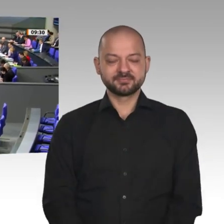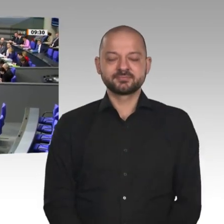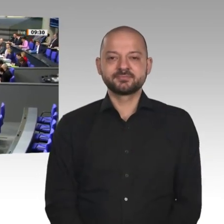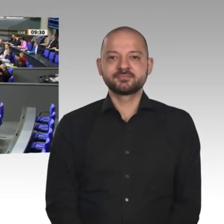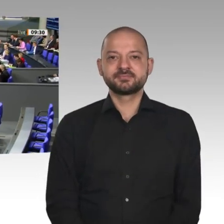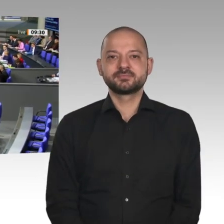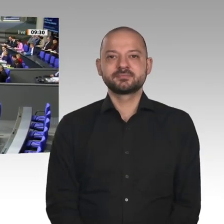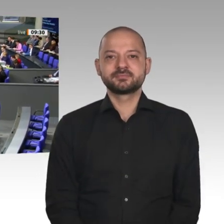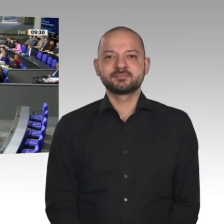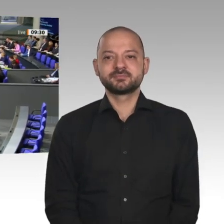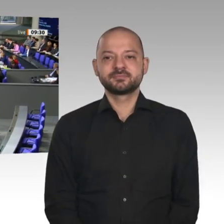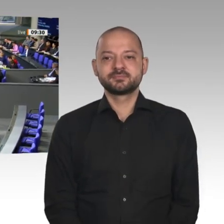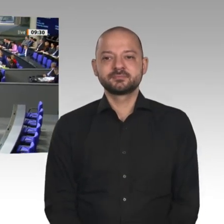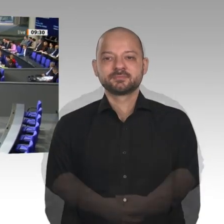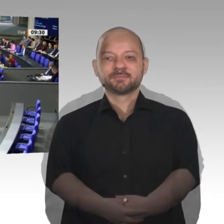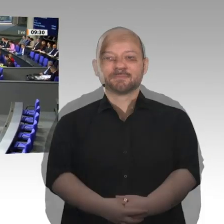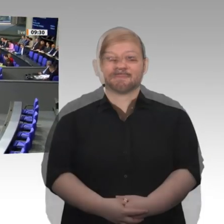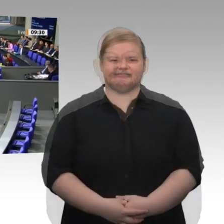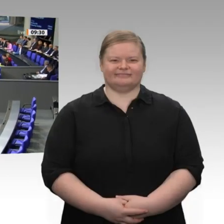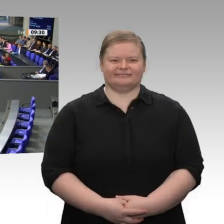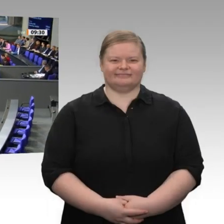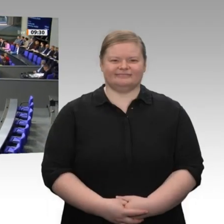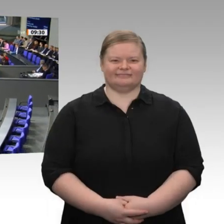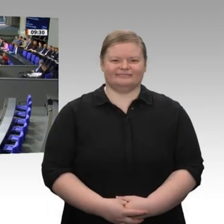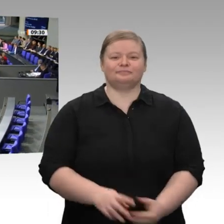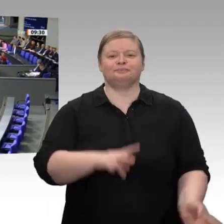Wir haben heute den 30. Januar und reden über diesen Jahreswirtschaftsbericht im